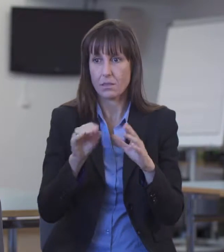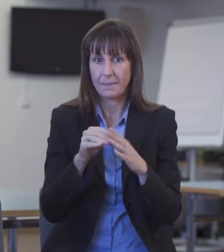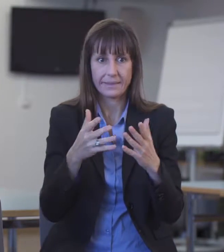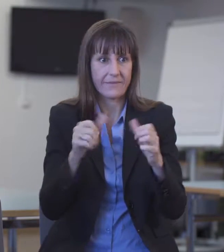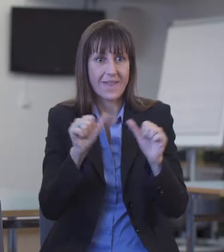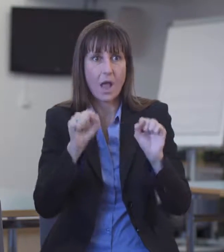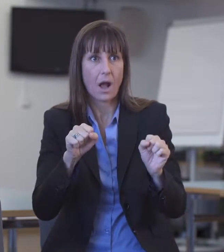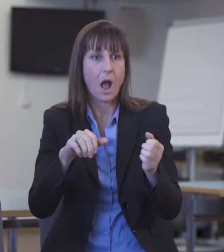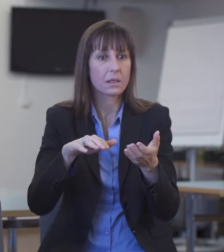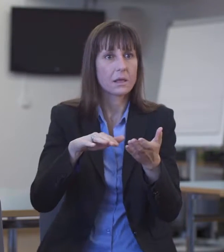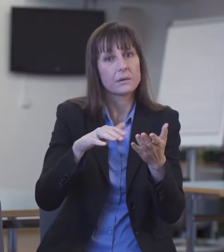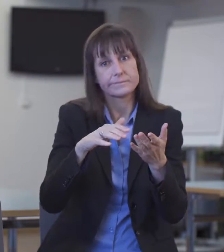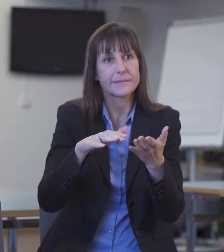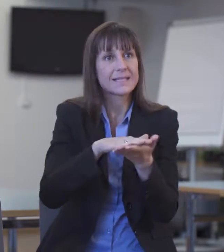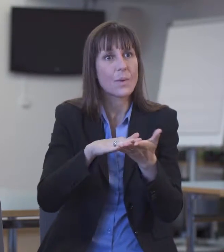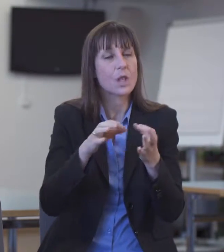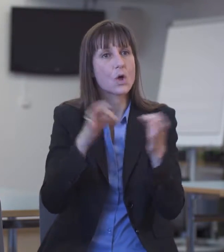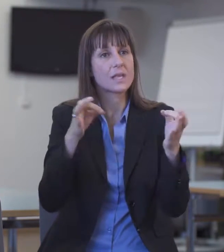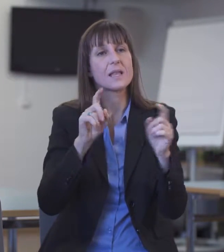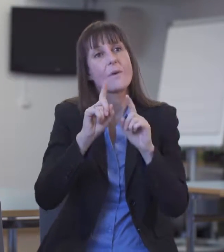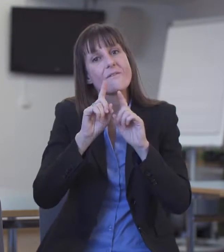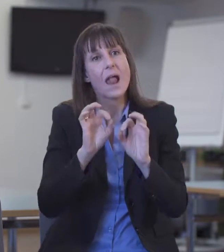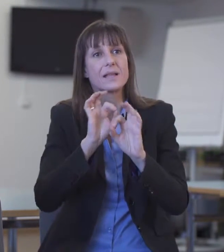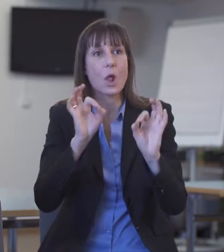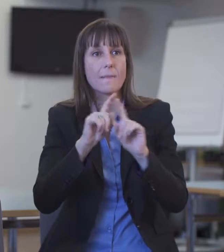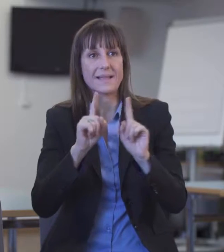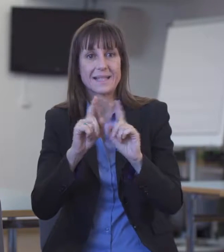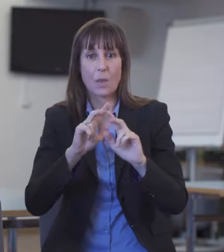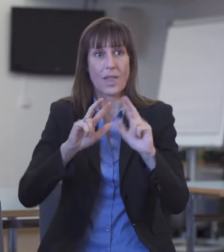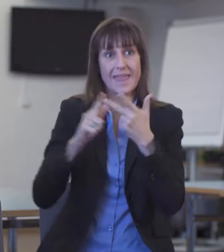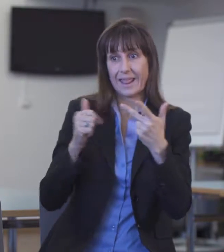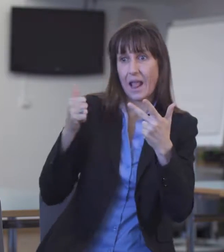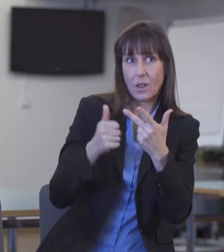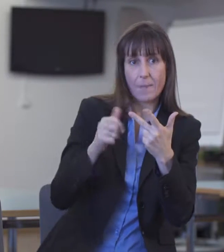es dann über ein Relais gehen müsste. Ich denke, das ist sicher eine Problematik,